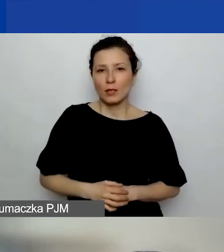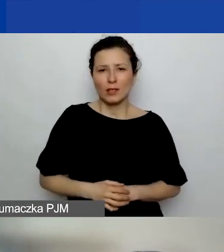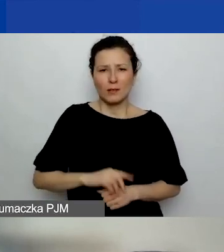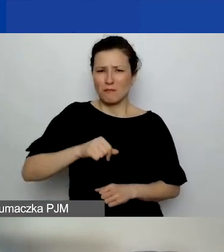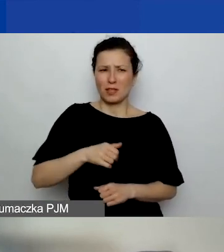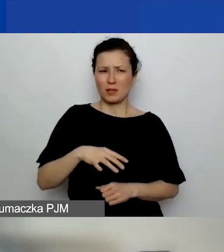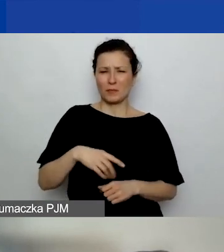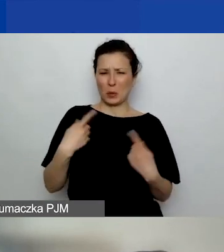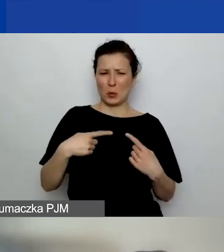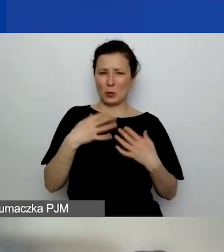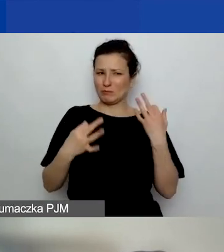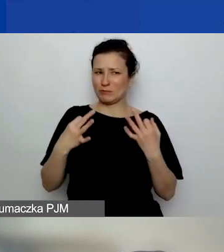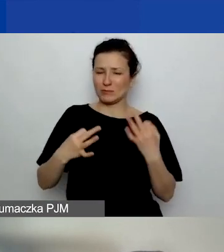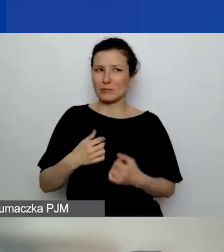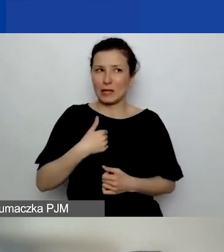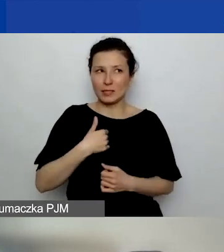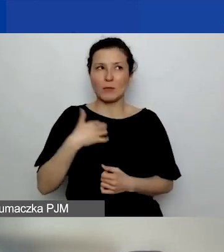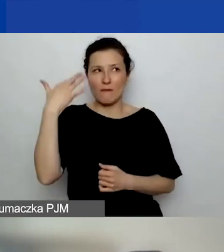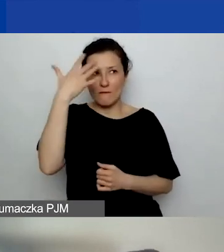ale wyobrażam sobie, że można by to wziąć pod uwagę,